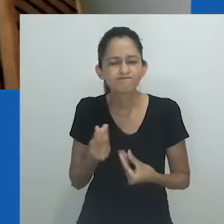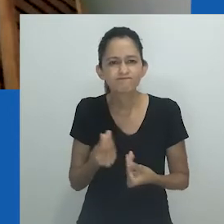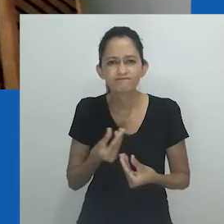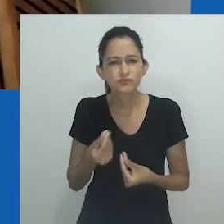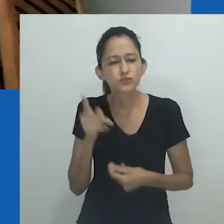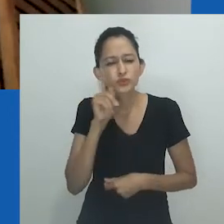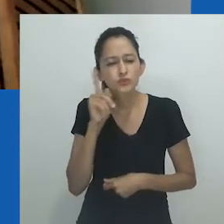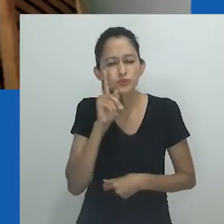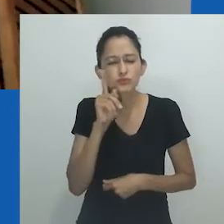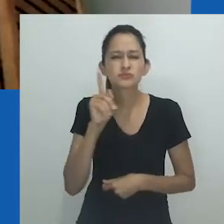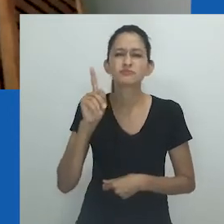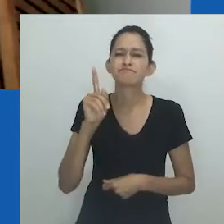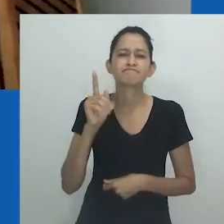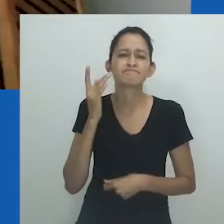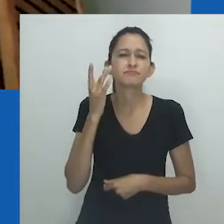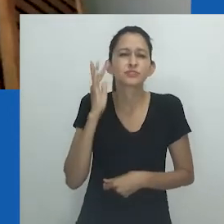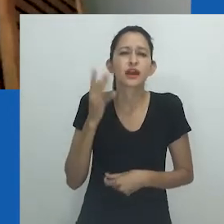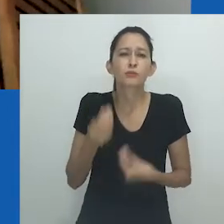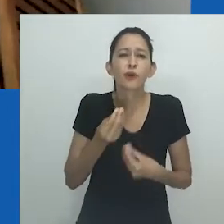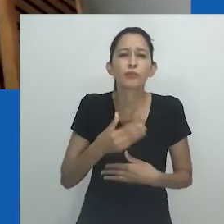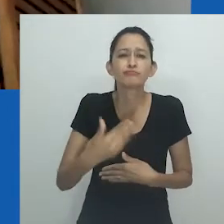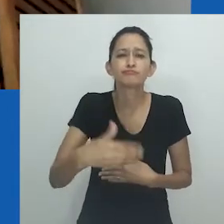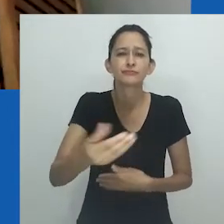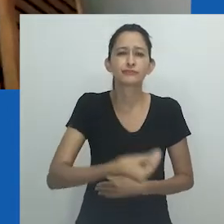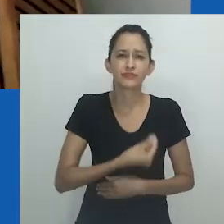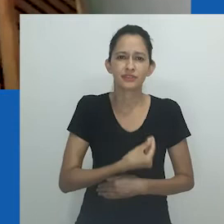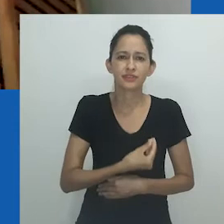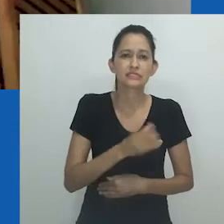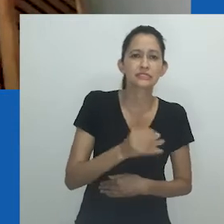estão vivendo no impensável, atuando diariamente no indizível.